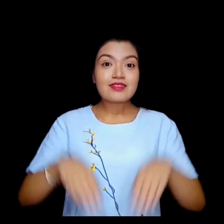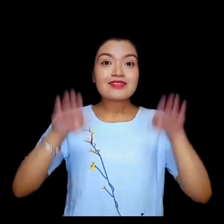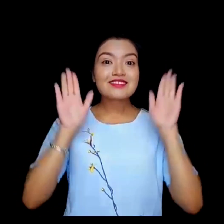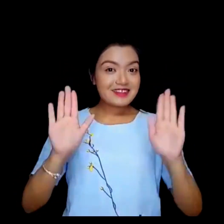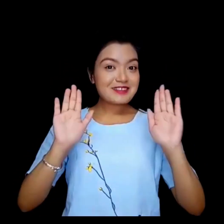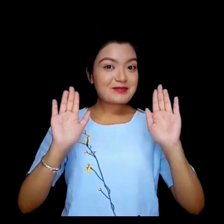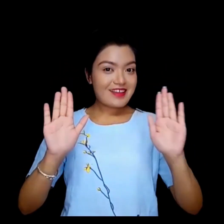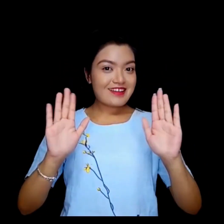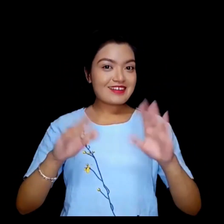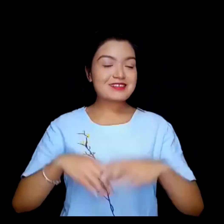धन्यवाद